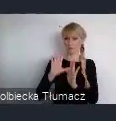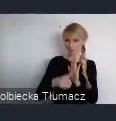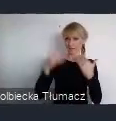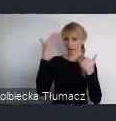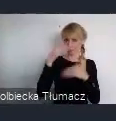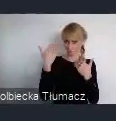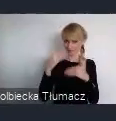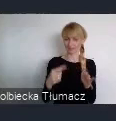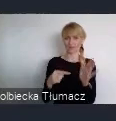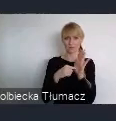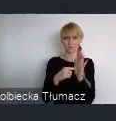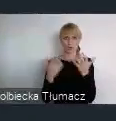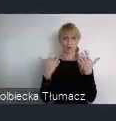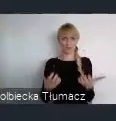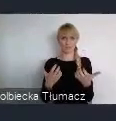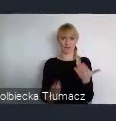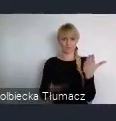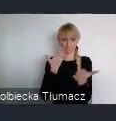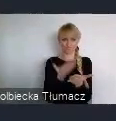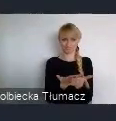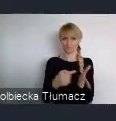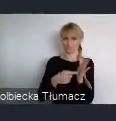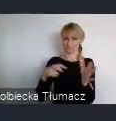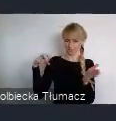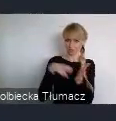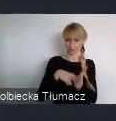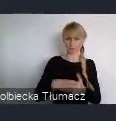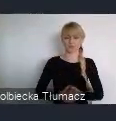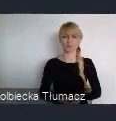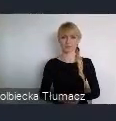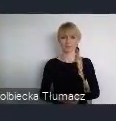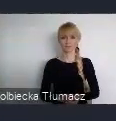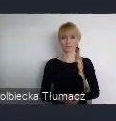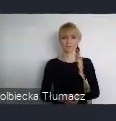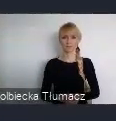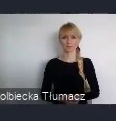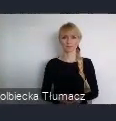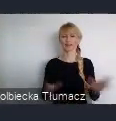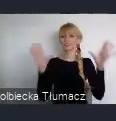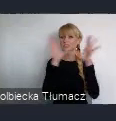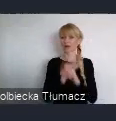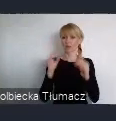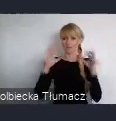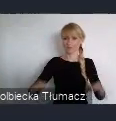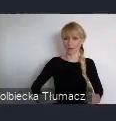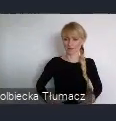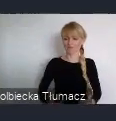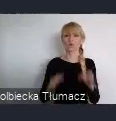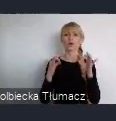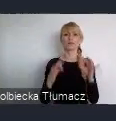nad polityką miejską. Szanowni Państwo, obecnie pracujemy wspólnie z UN-Habitat,